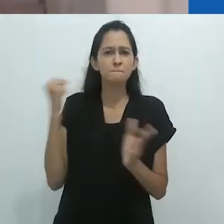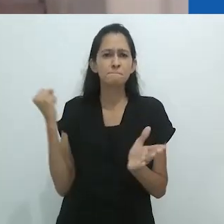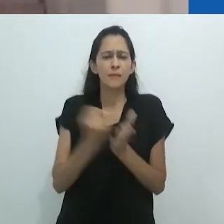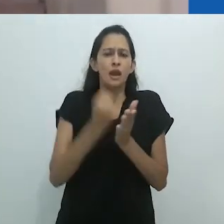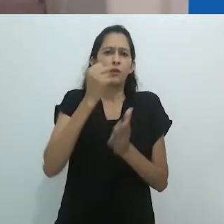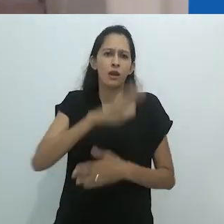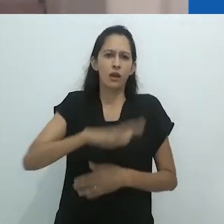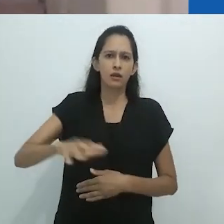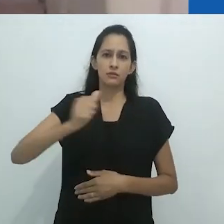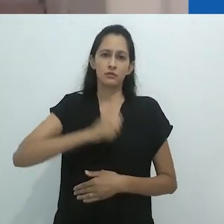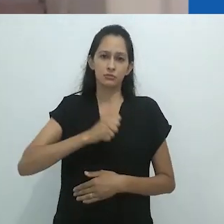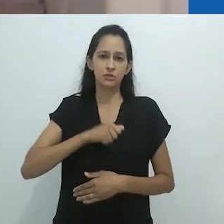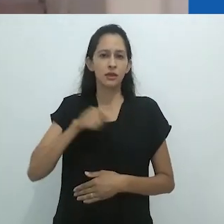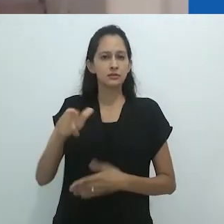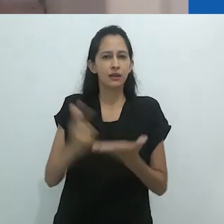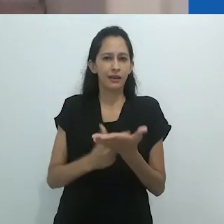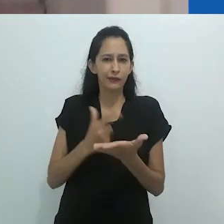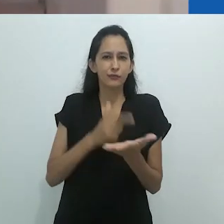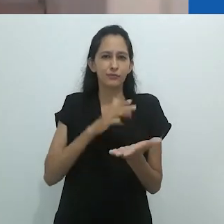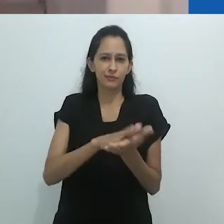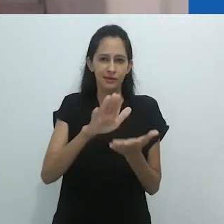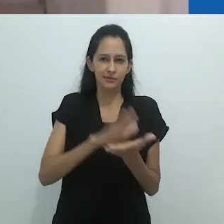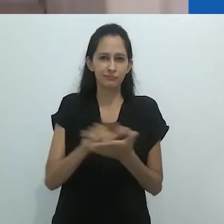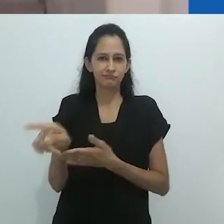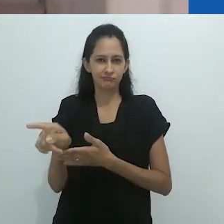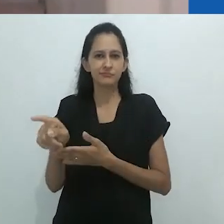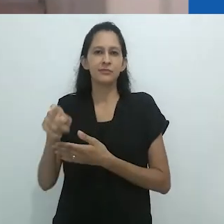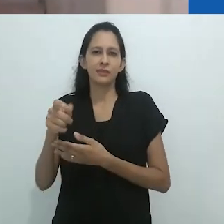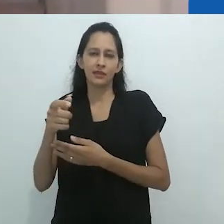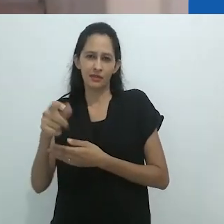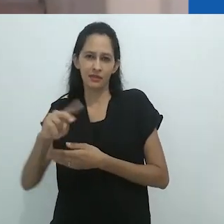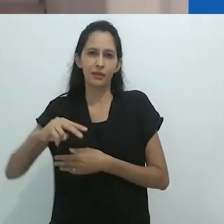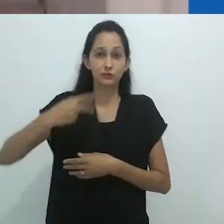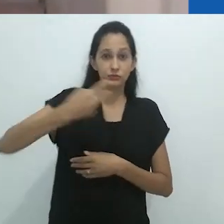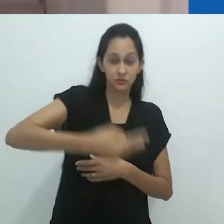no começo dos anos 90, que Taussig se tornou conhecido no Brasil.